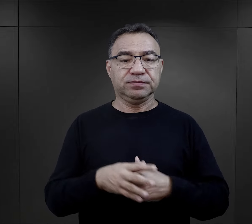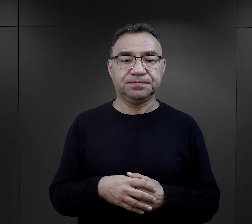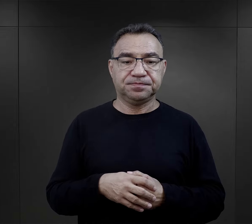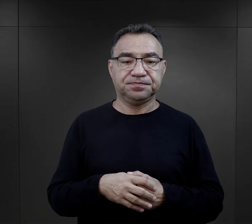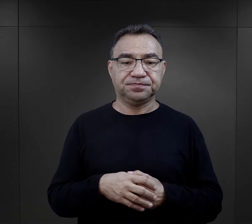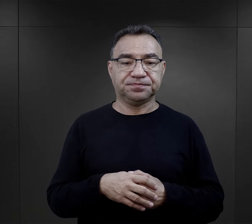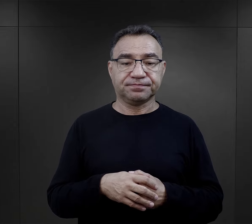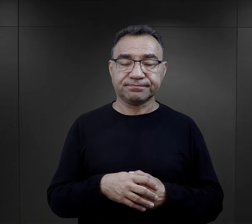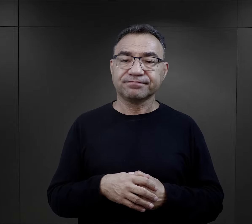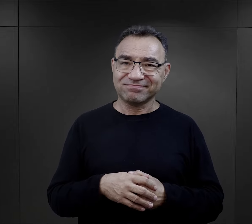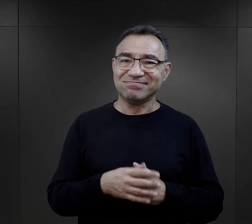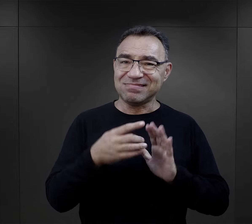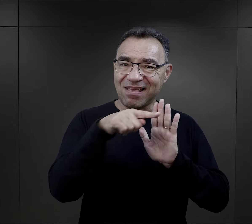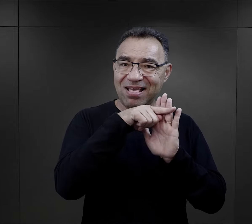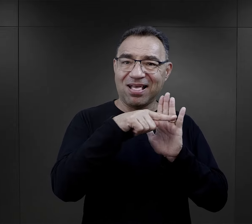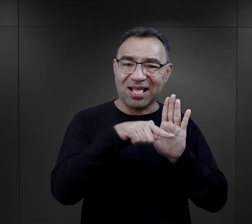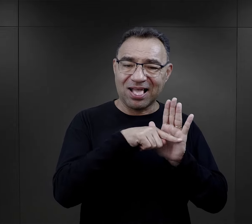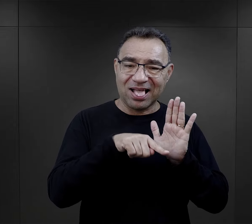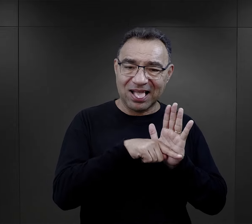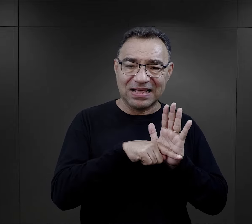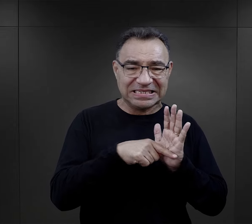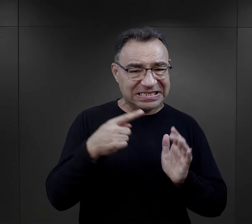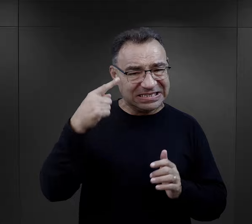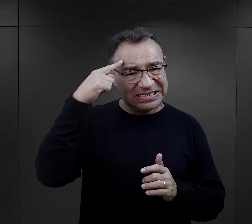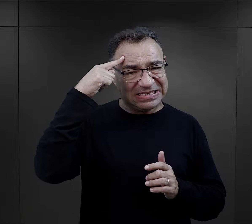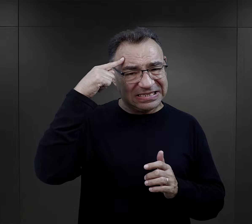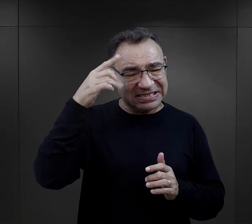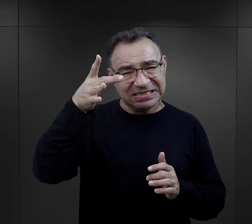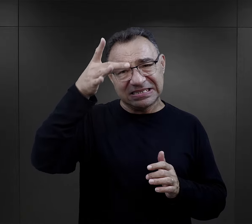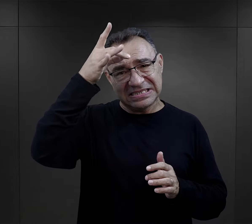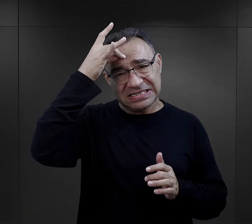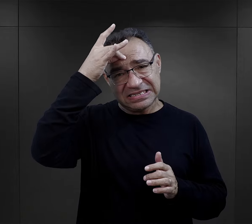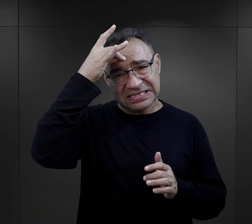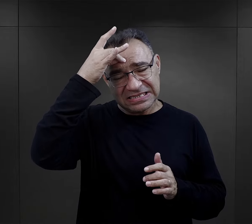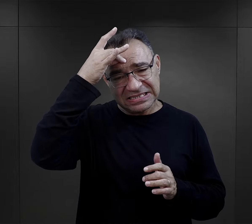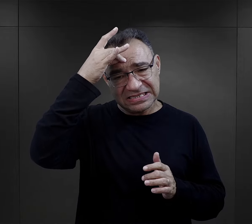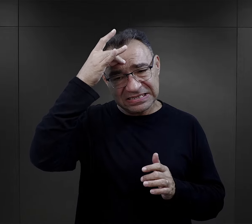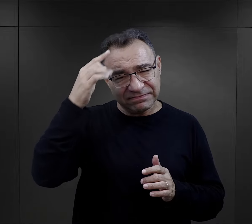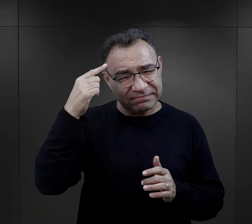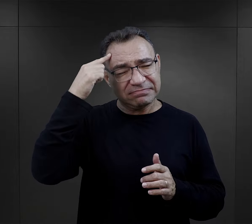Na ten bagaż negatywnych, takich traumatycznych i bolesnych doświadczeń